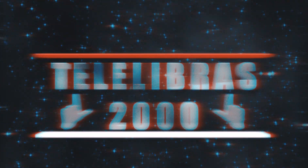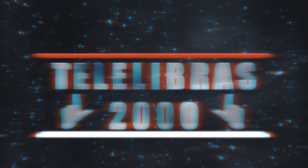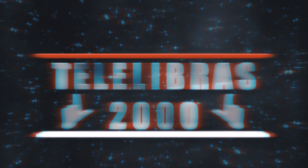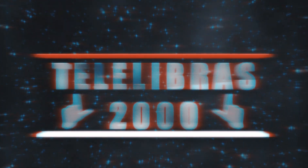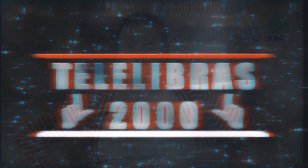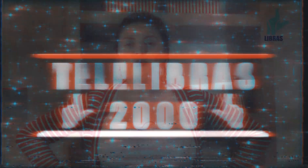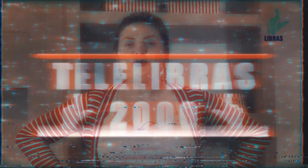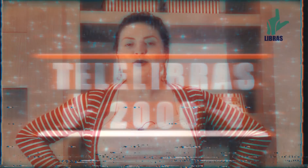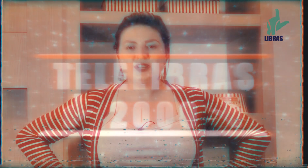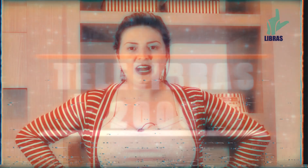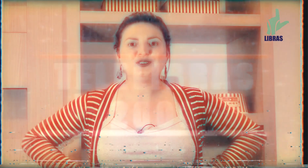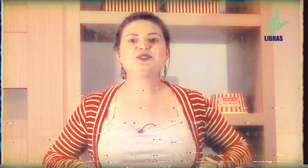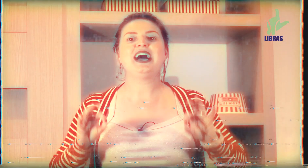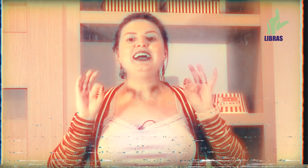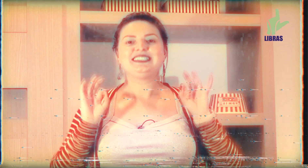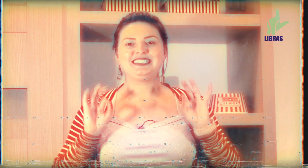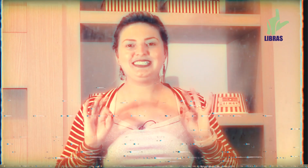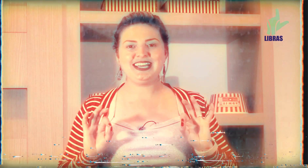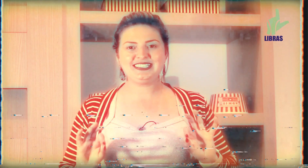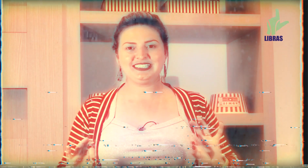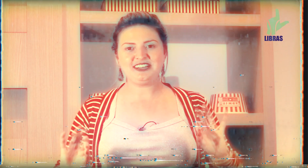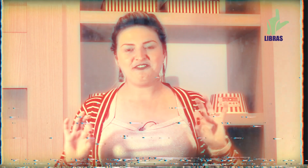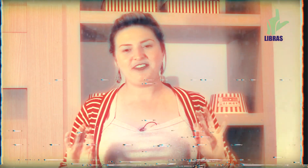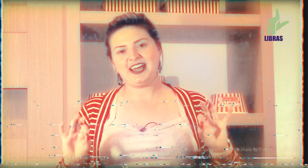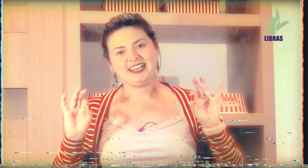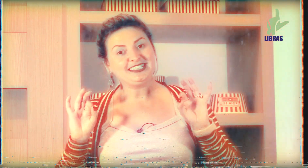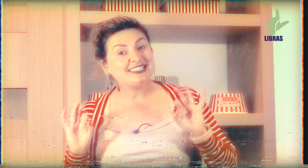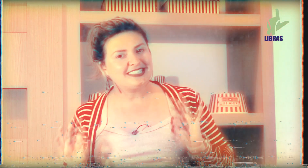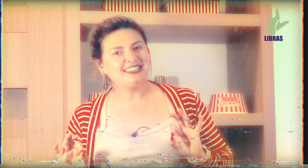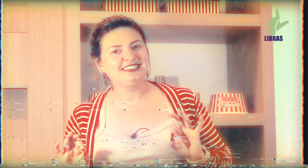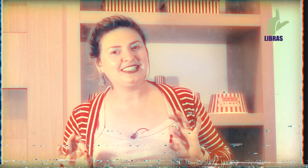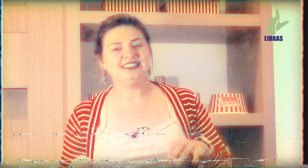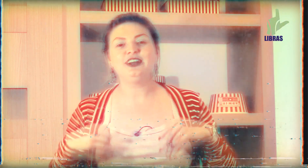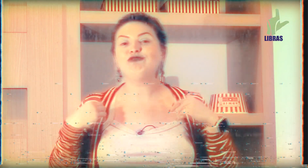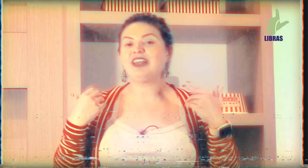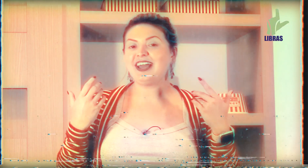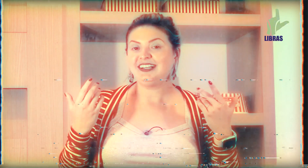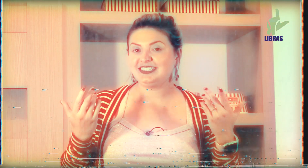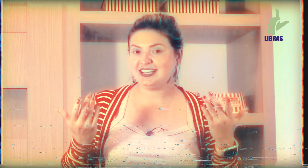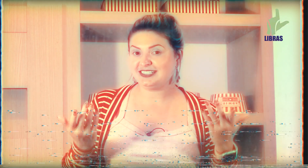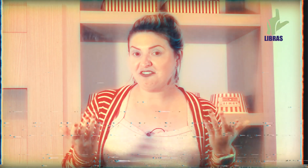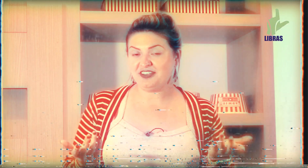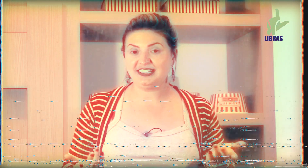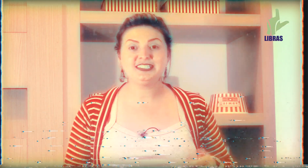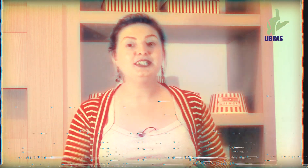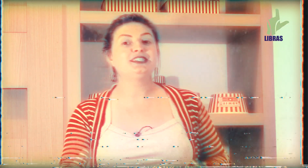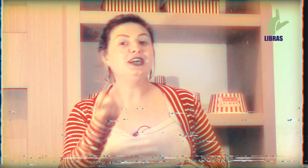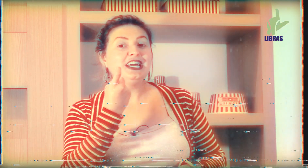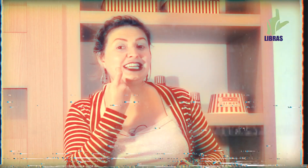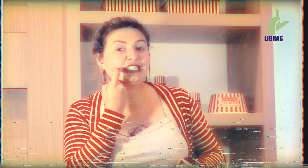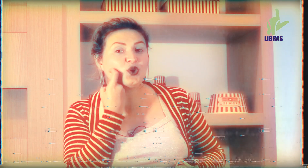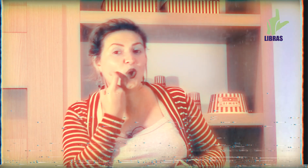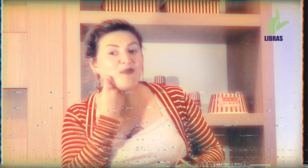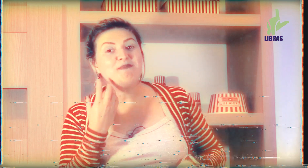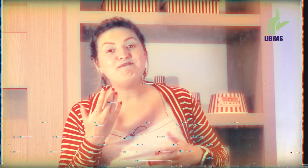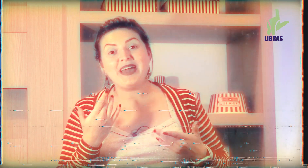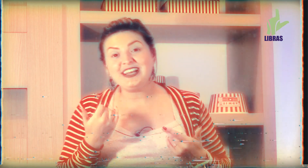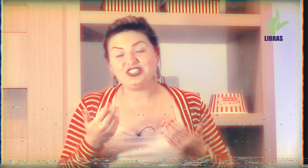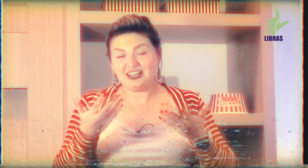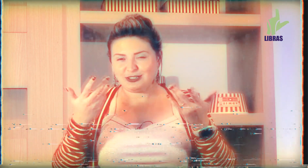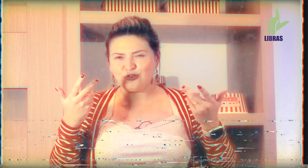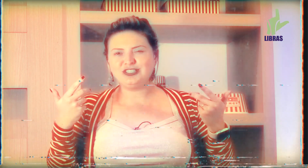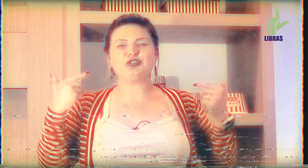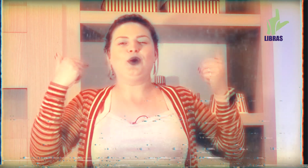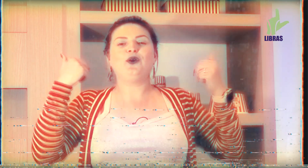é por causa da sexta-feira Santa então tem a sexta-feira santa que se come peixe né questões